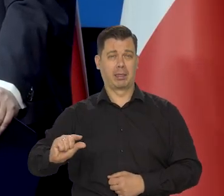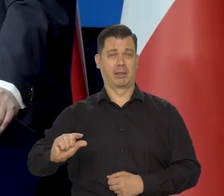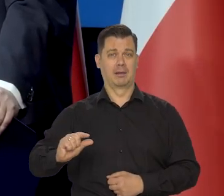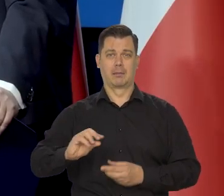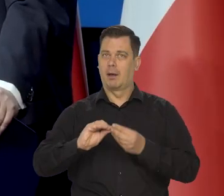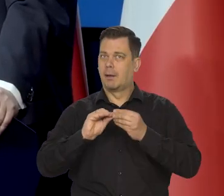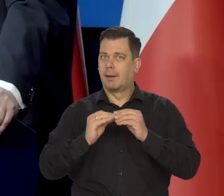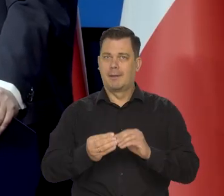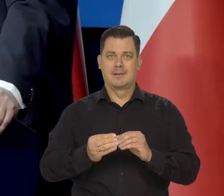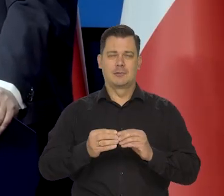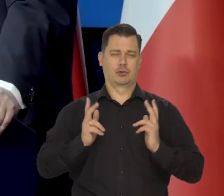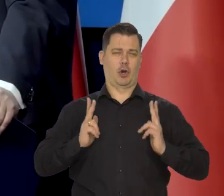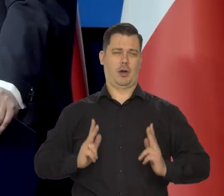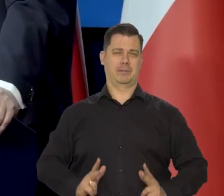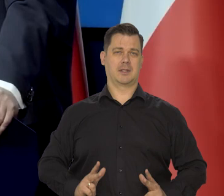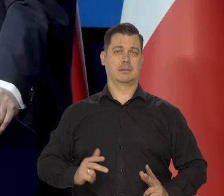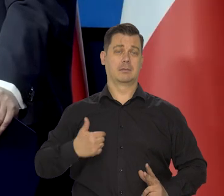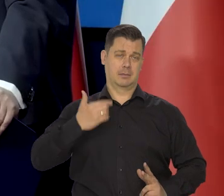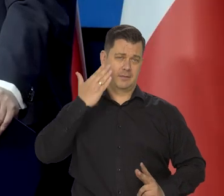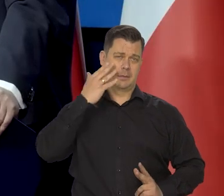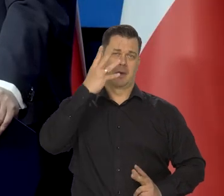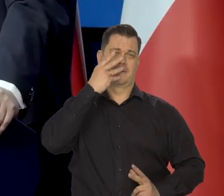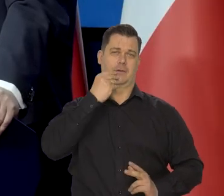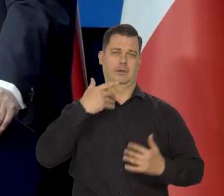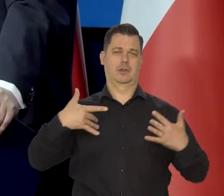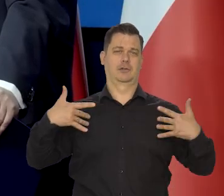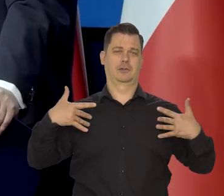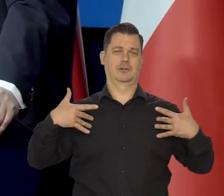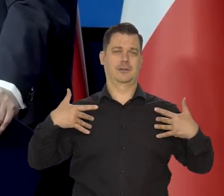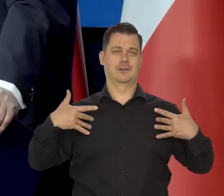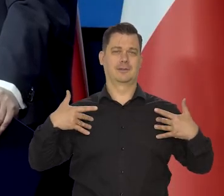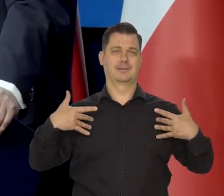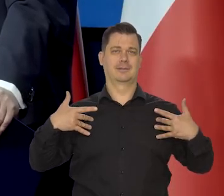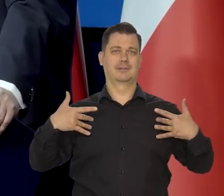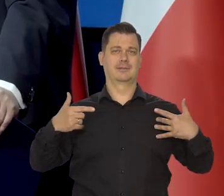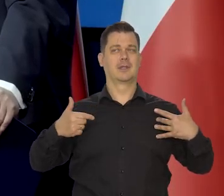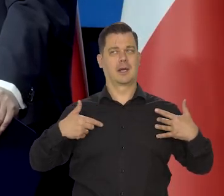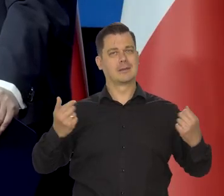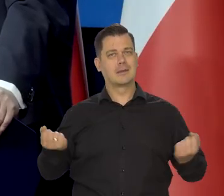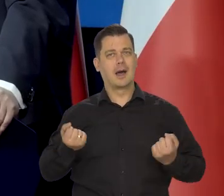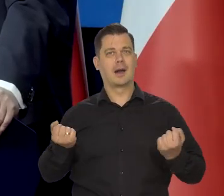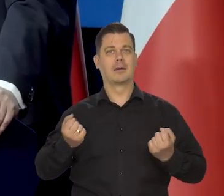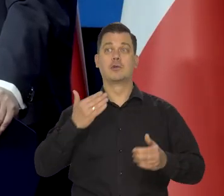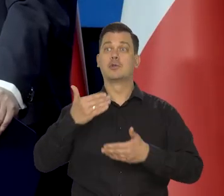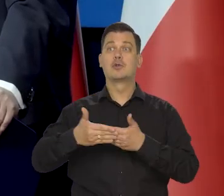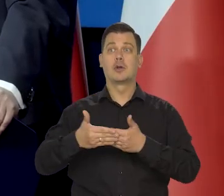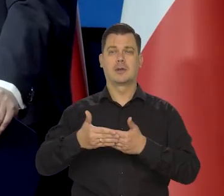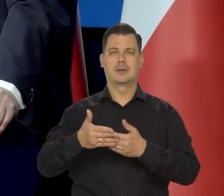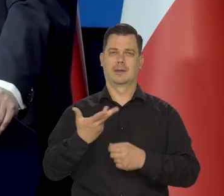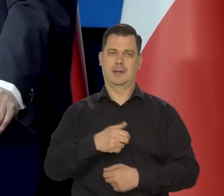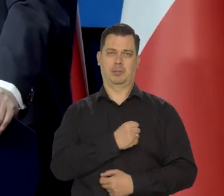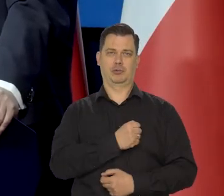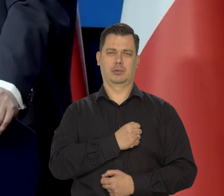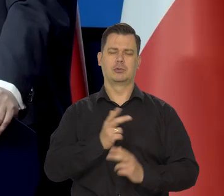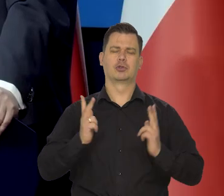Żyliśmy bardzo skromnie i wiem, co to jest. Ustalaliśmy sojusz z żoną - nie pożyczać i żyliśmy bardzo skromnie,